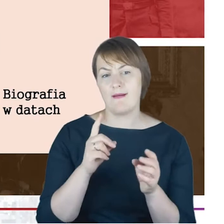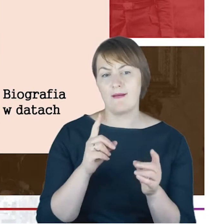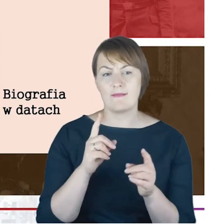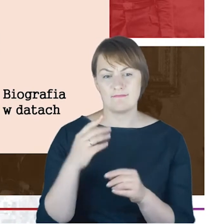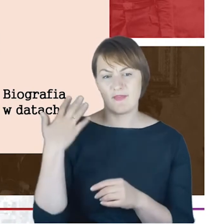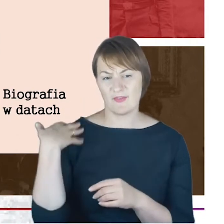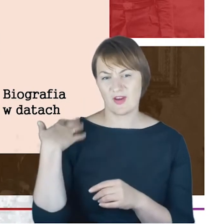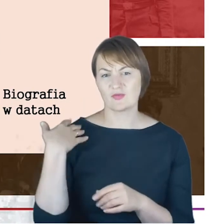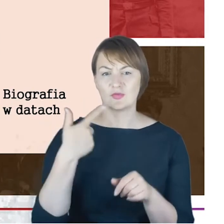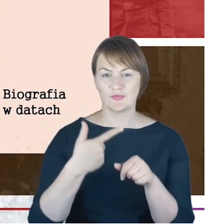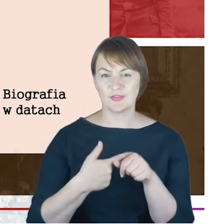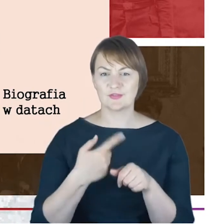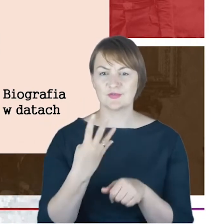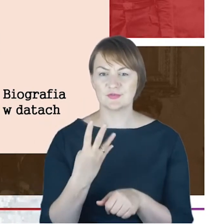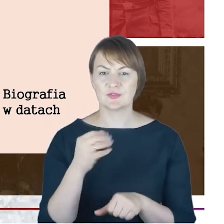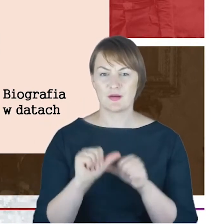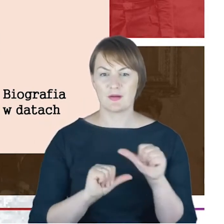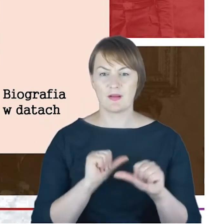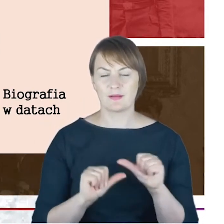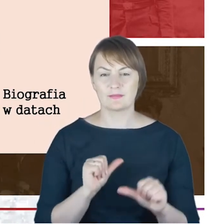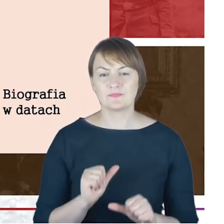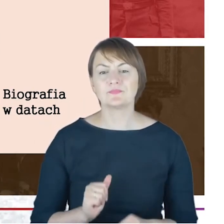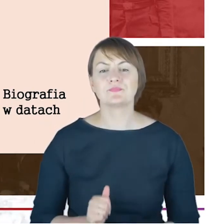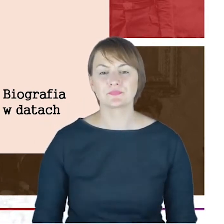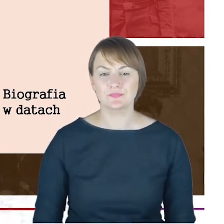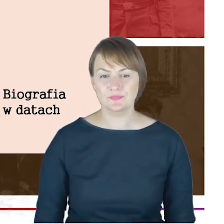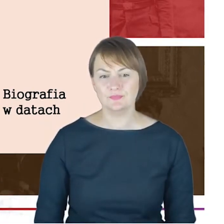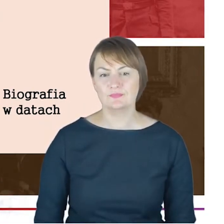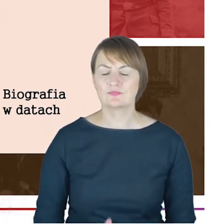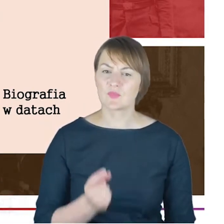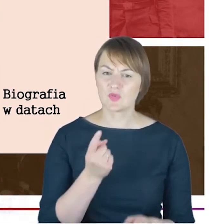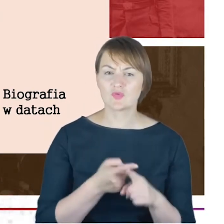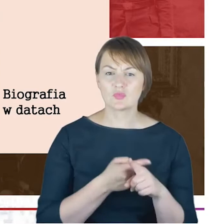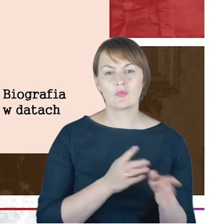mężczyzna przygotowywujący się do swojej pracy jako